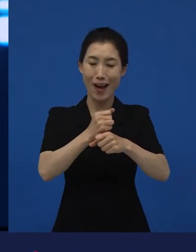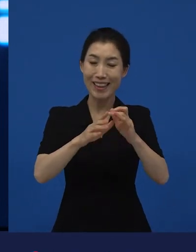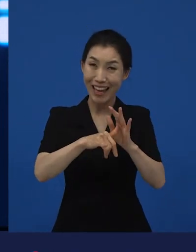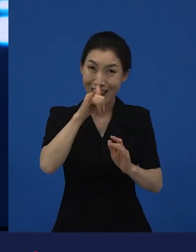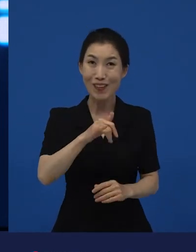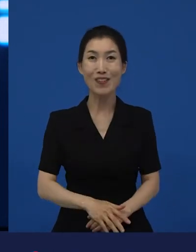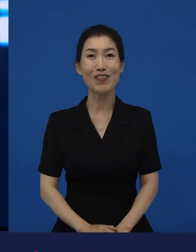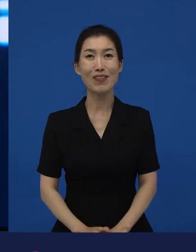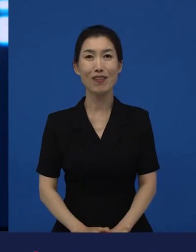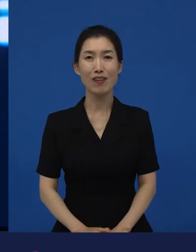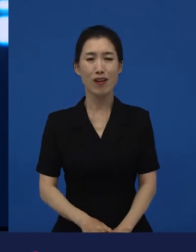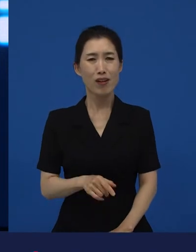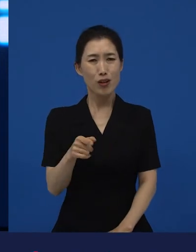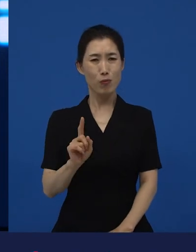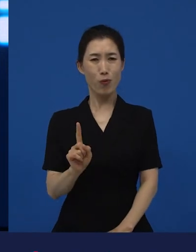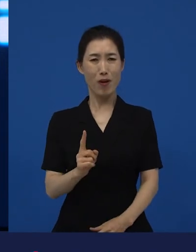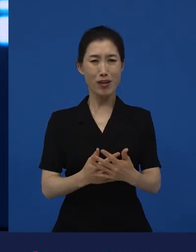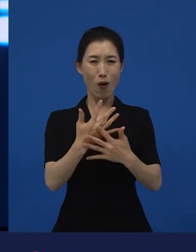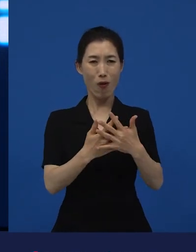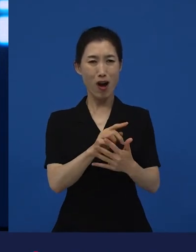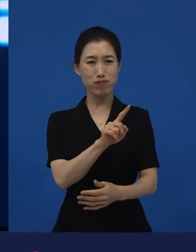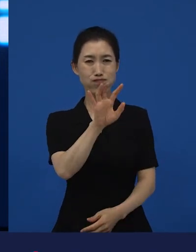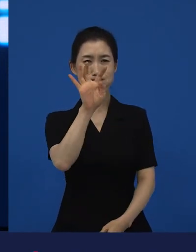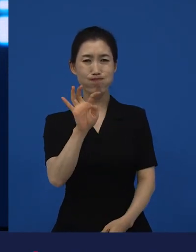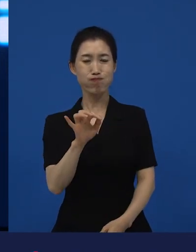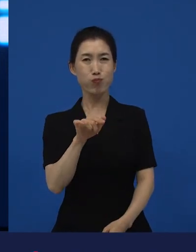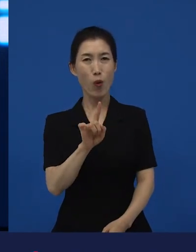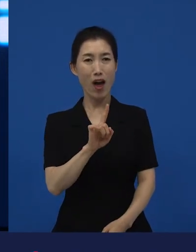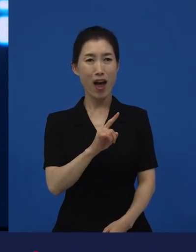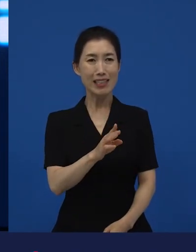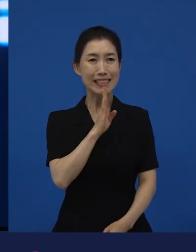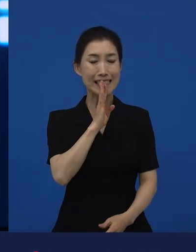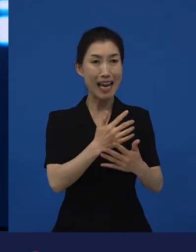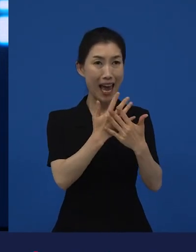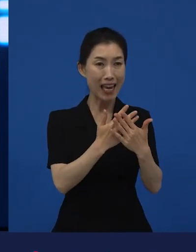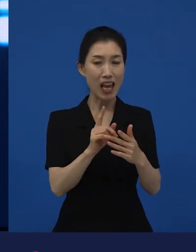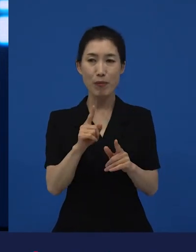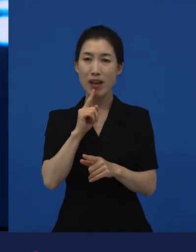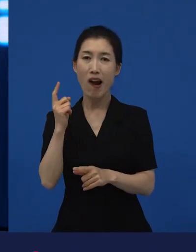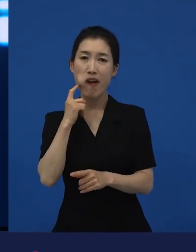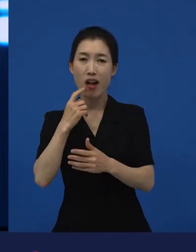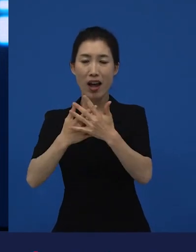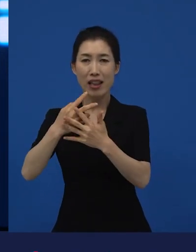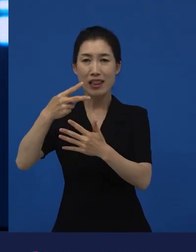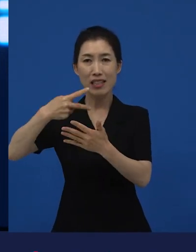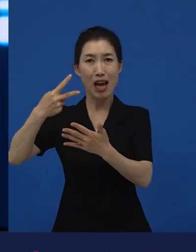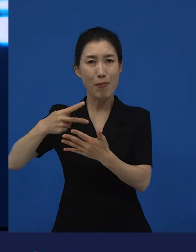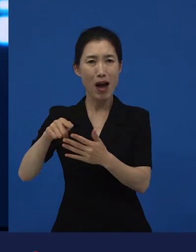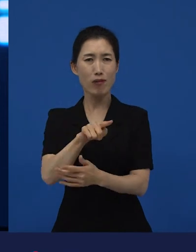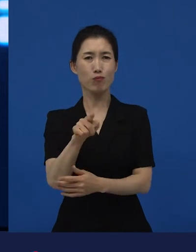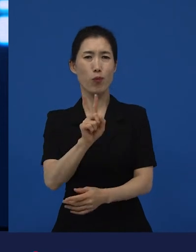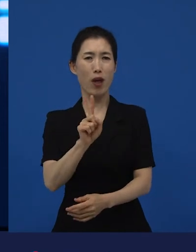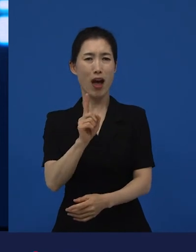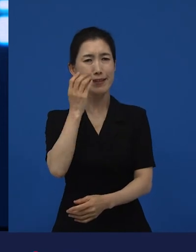이게 무슨 뭐 영화야?!라고 얘기하면서 이거 뭐야, 다큐야, 드라마야 라고 하는 것들에 대한 시도들을 하고